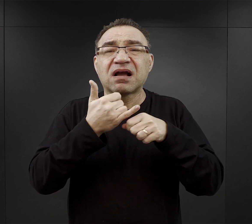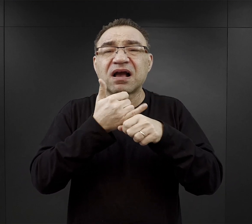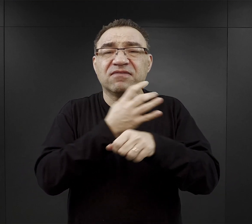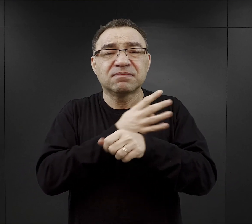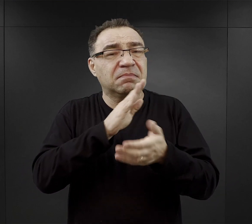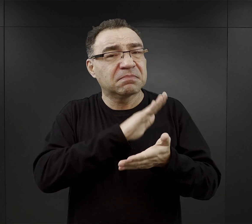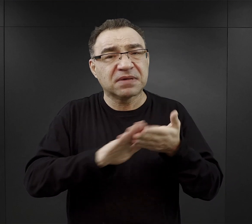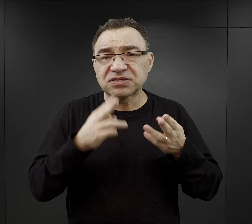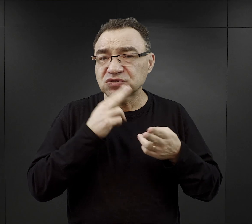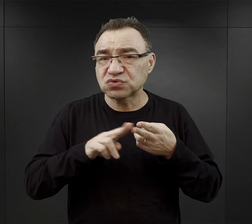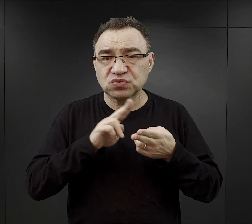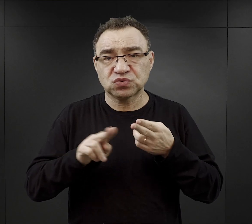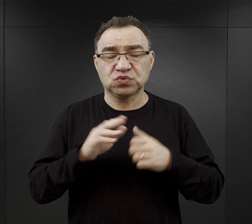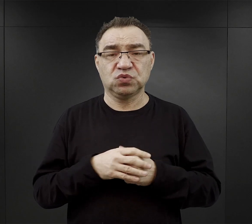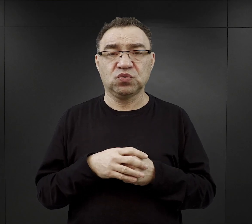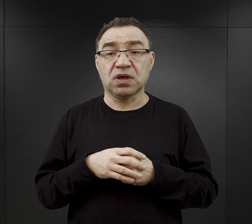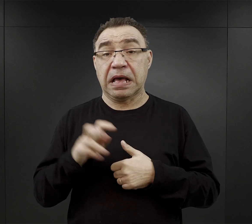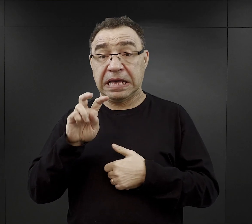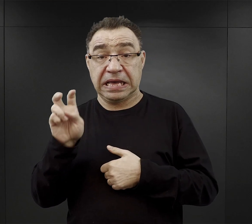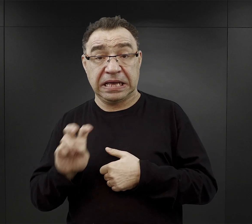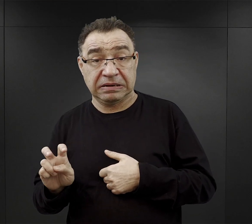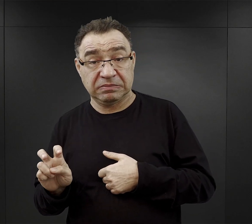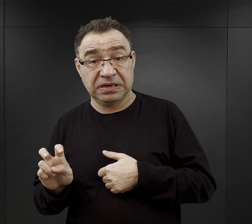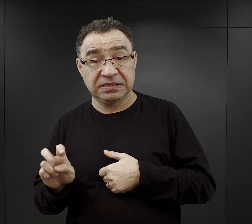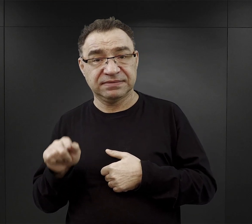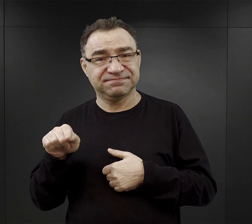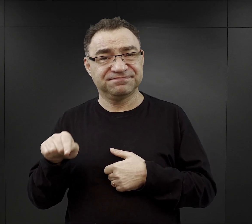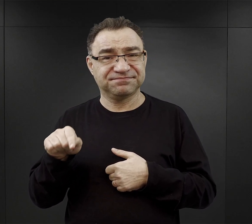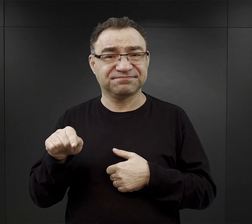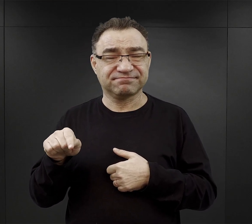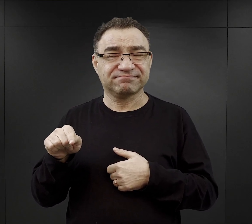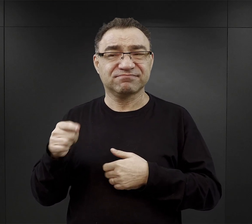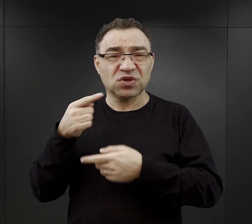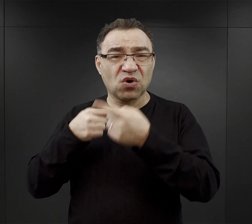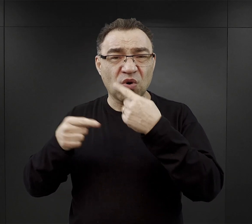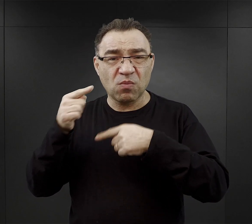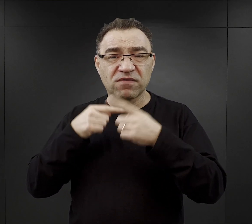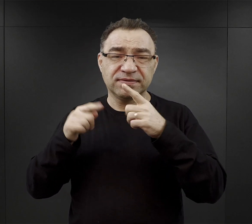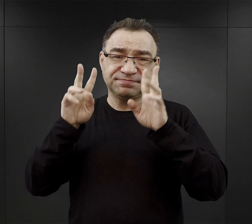Jeśli chodzi o tą „herbatę” to często w relacjach pojawia się określenie ziółka, bowiem ona była